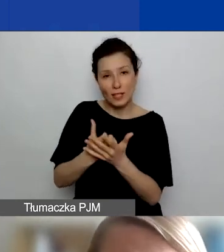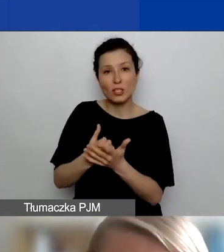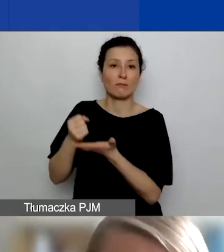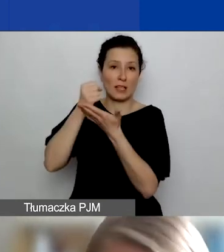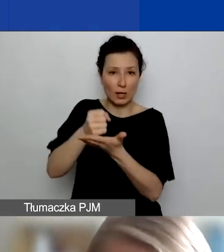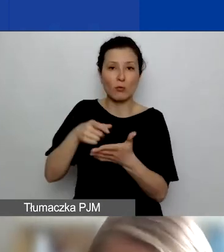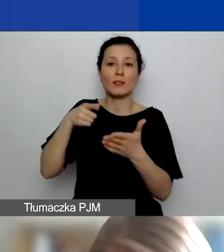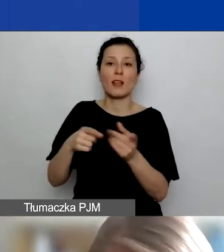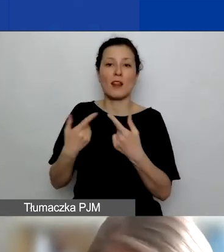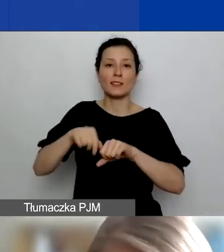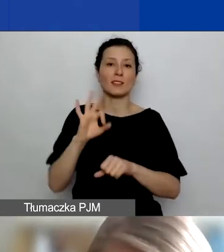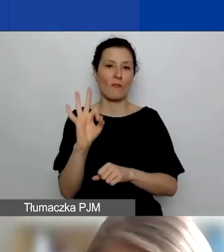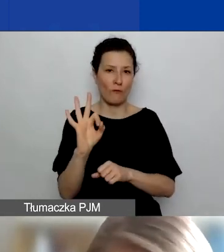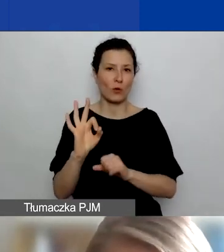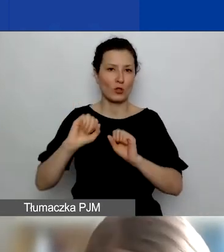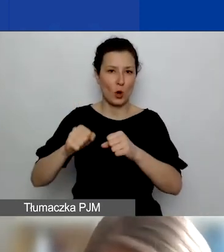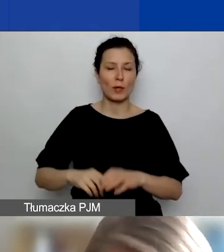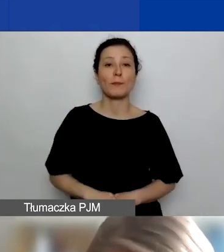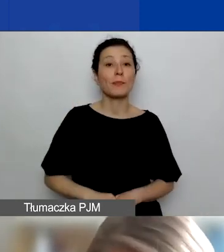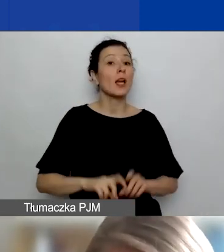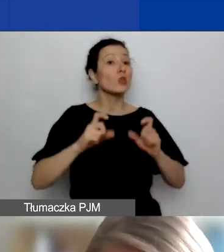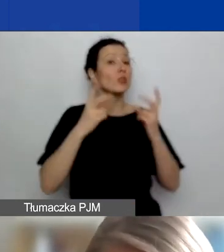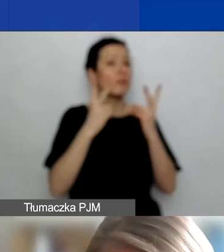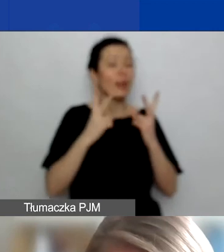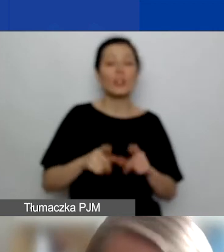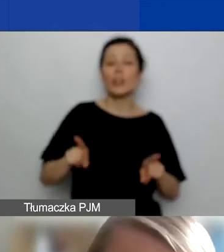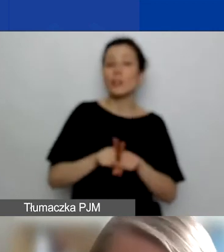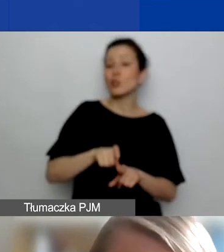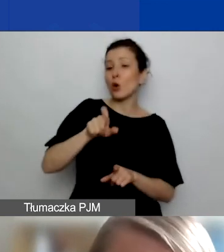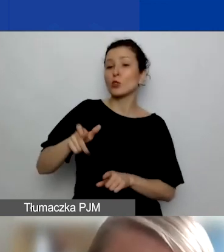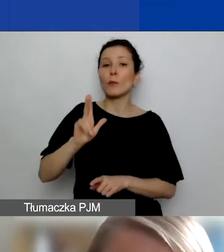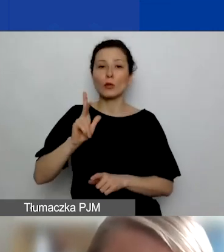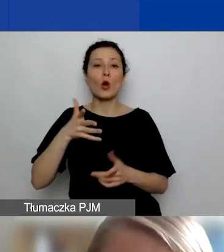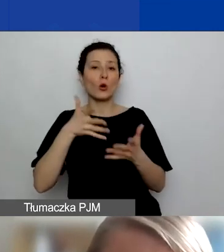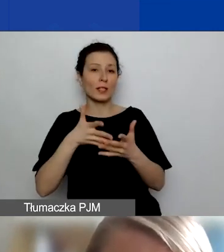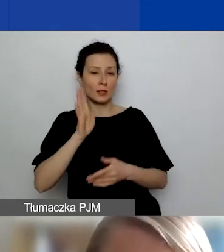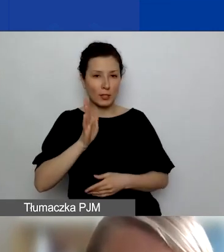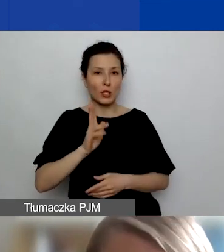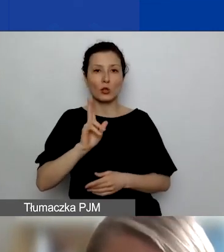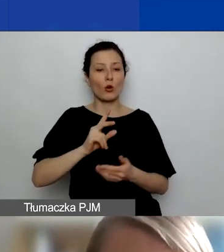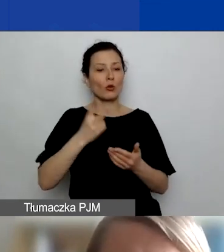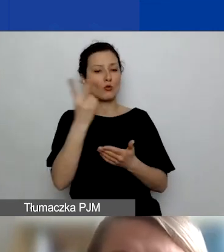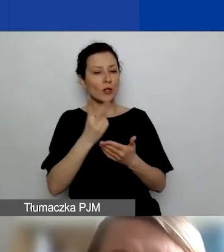To, co ważne i co oceniają osoby, które będą wasze wnioski czytać i poddawać ocenie,